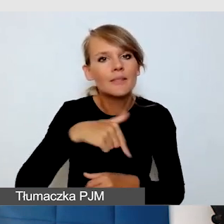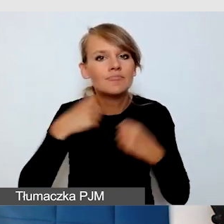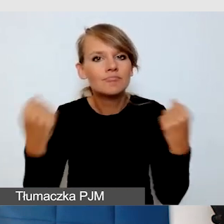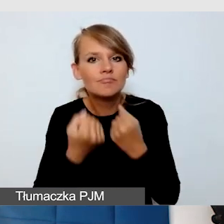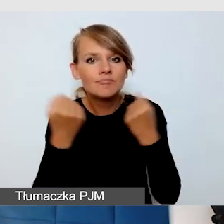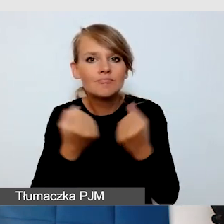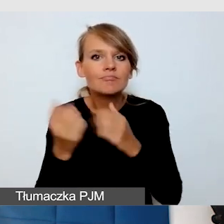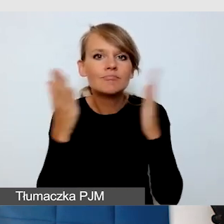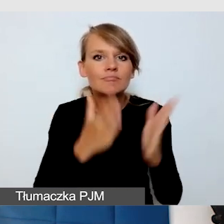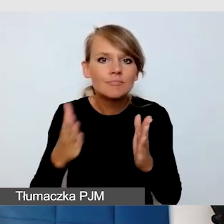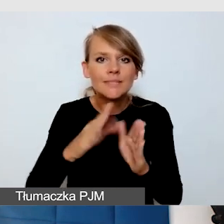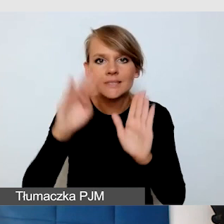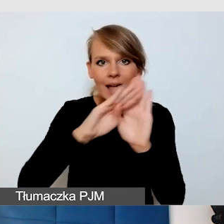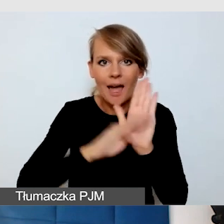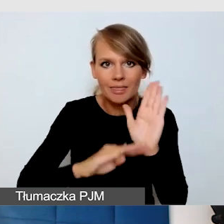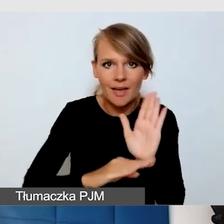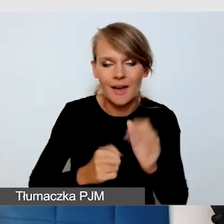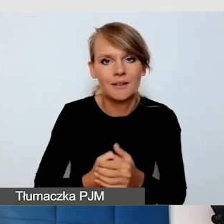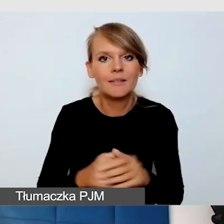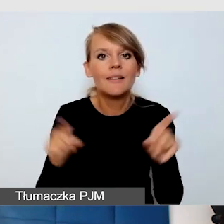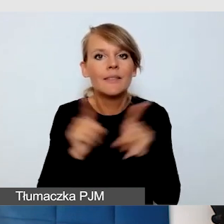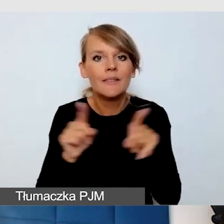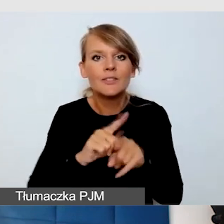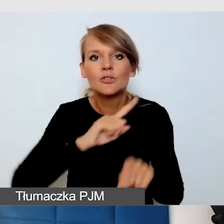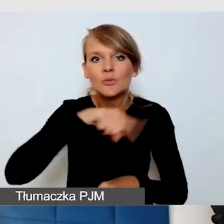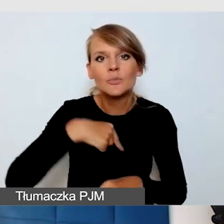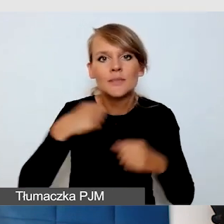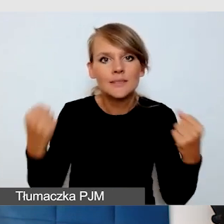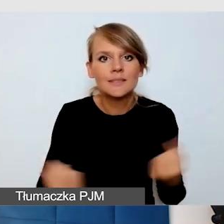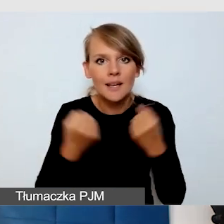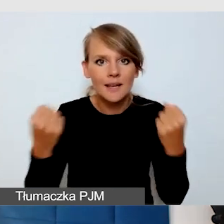i staramy się też przechodzić